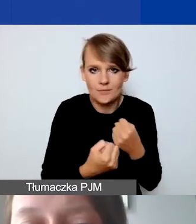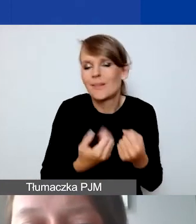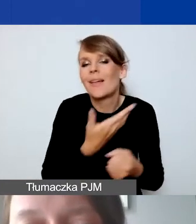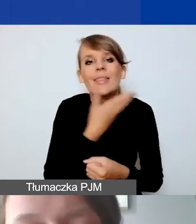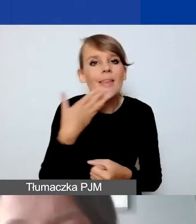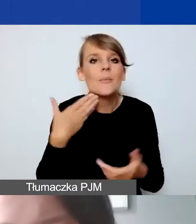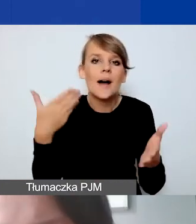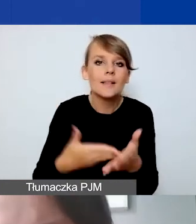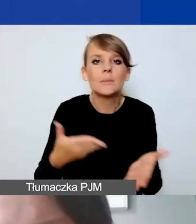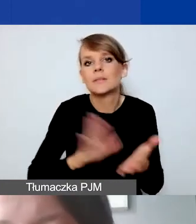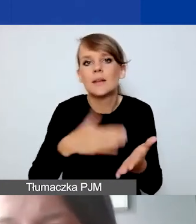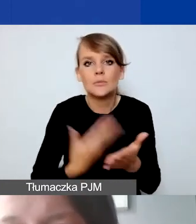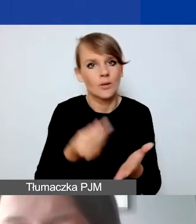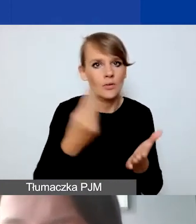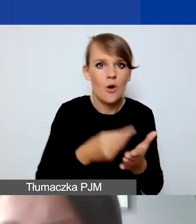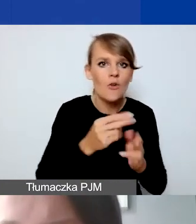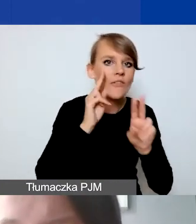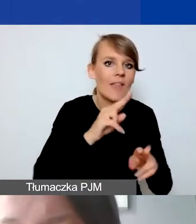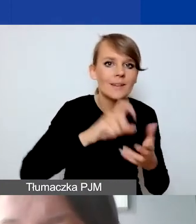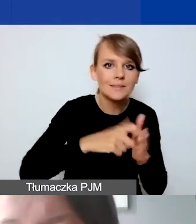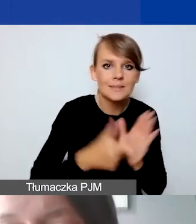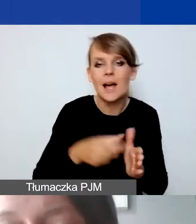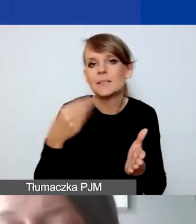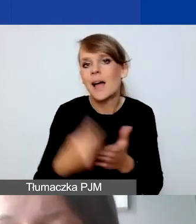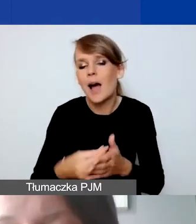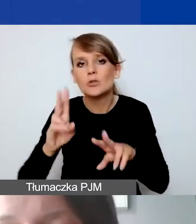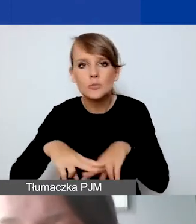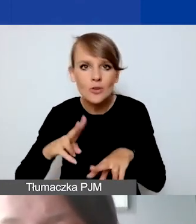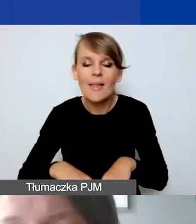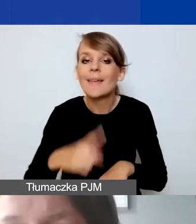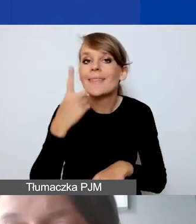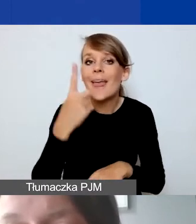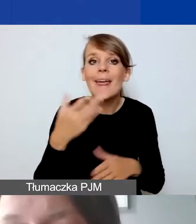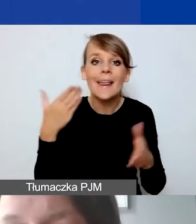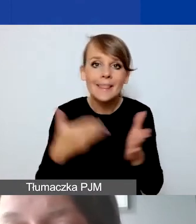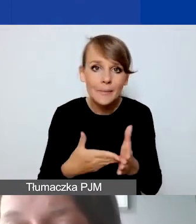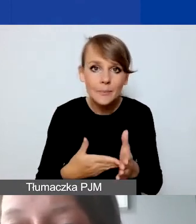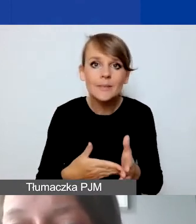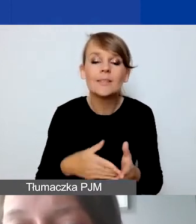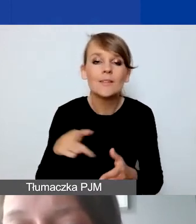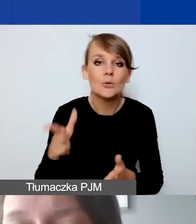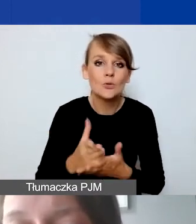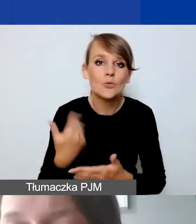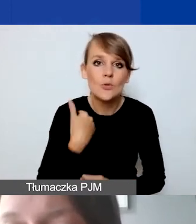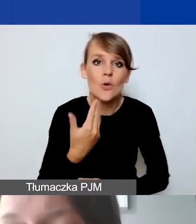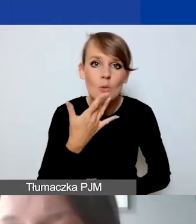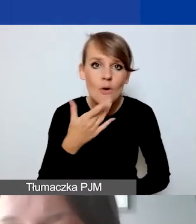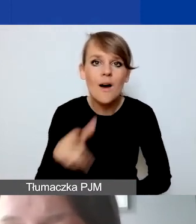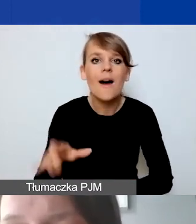na przykład na koszty wynajmu sali, na zakup sprzętu. Jedynym limitem jest ten, o którym wspomniałam, na remont nieruchomości,